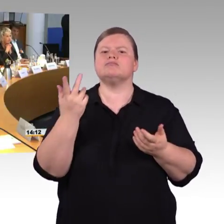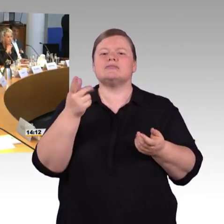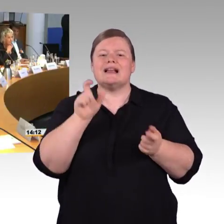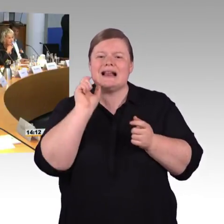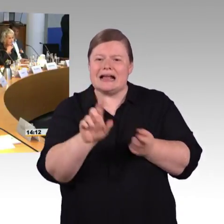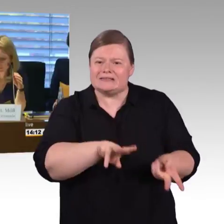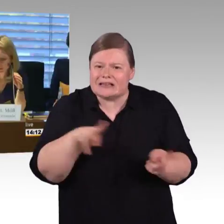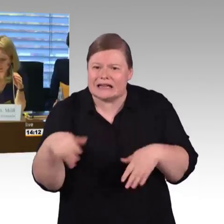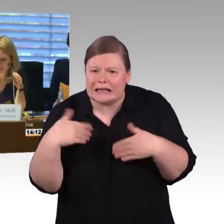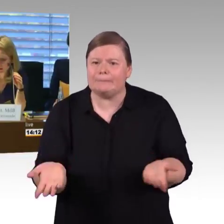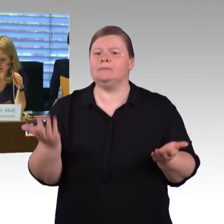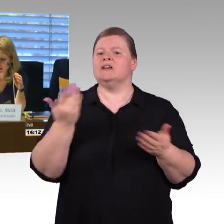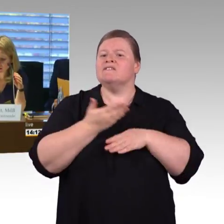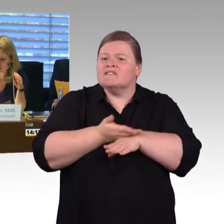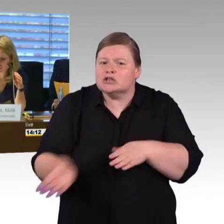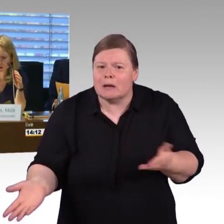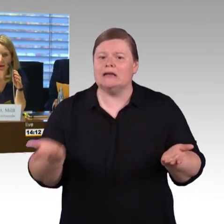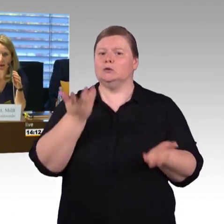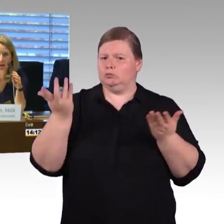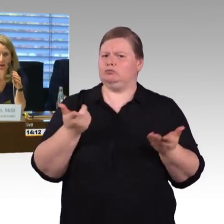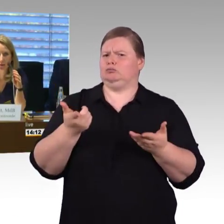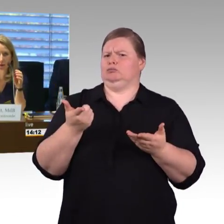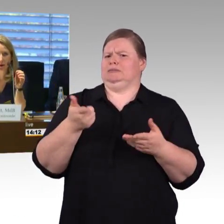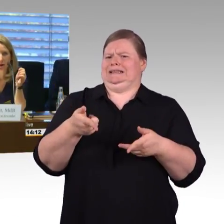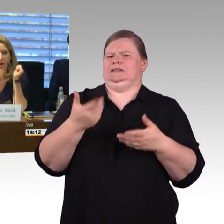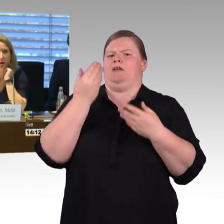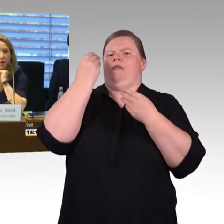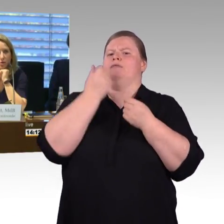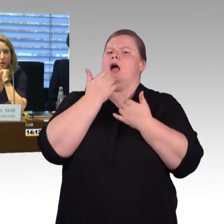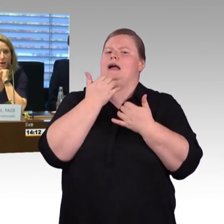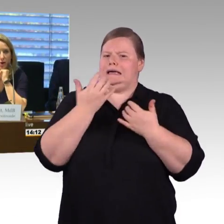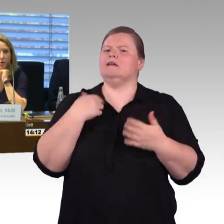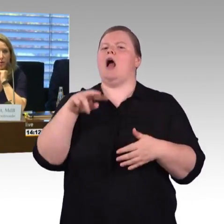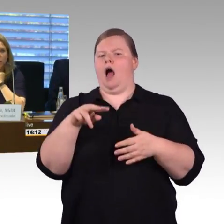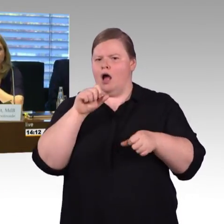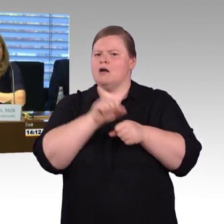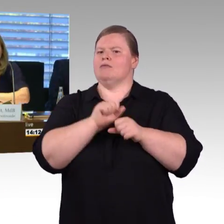Als Nächster bitte ich Herrn Rüdiger Leidner zu seinen Ausführungen.